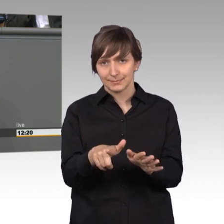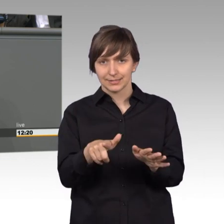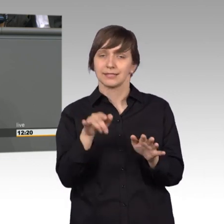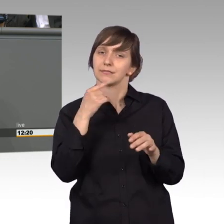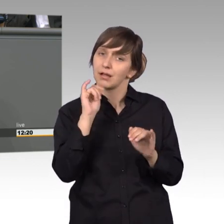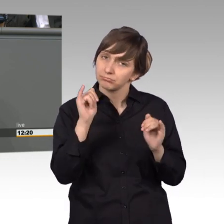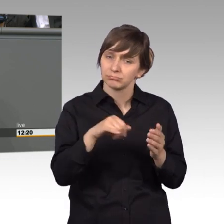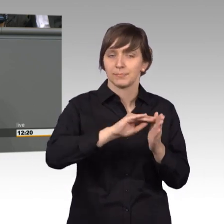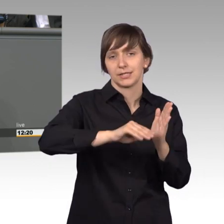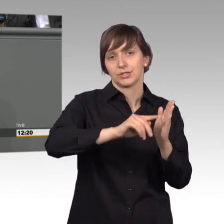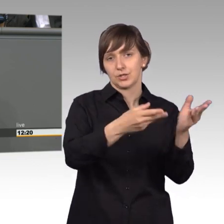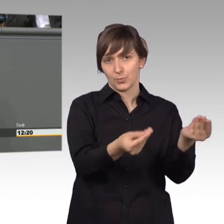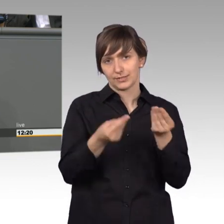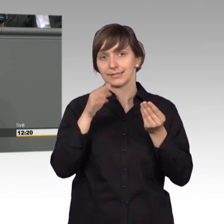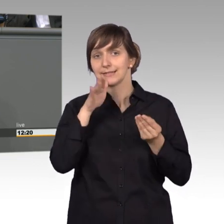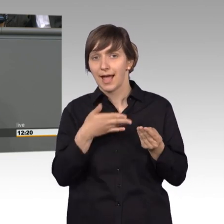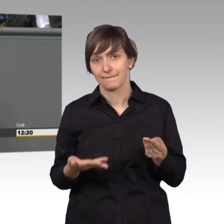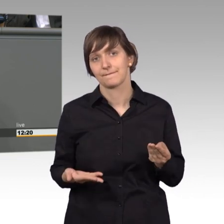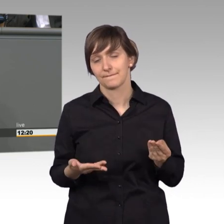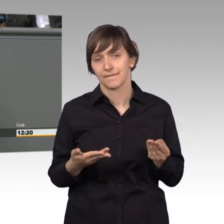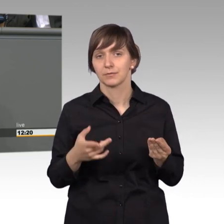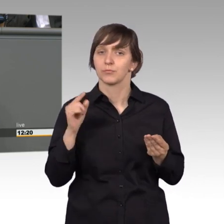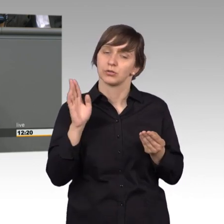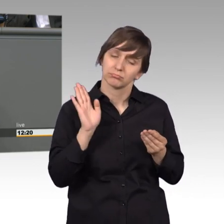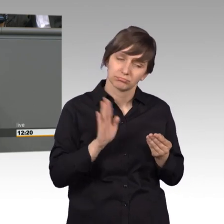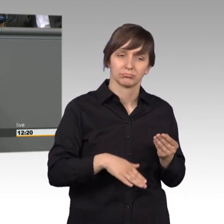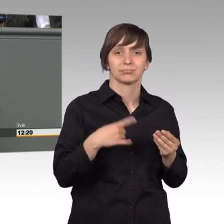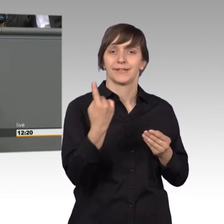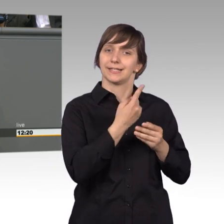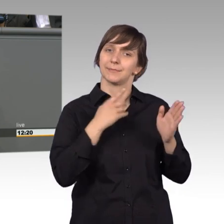Es ist Ausdruck und auch Anspruch unserer lebendigen Demokratie